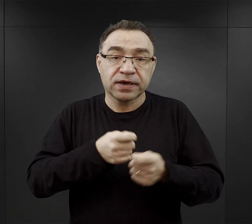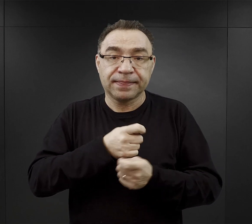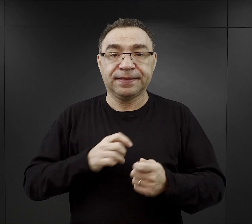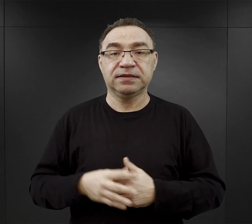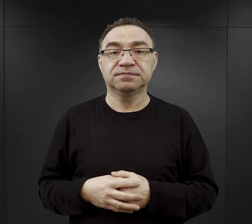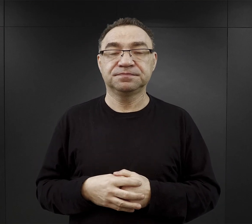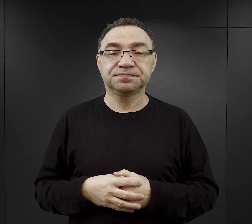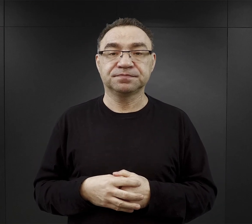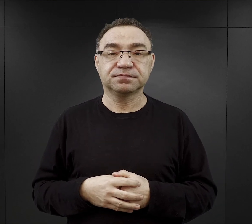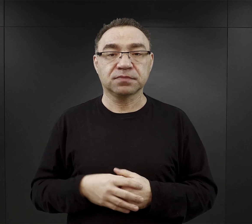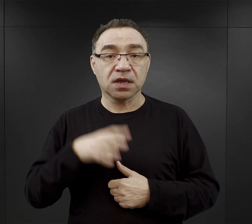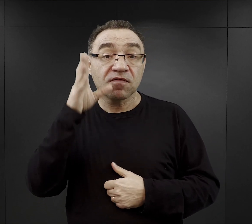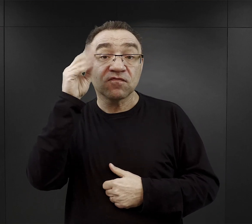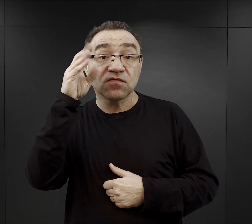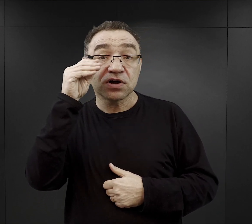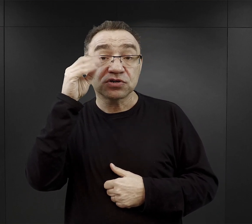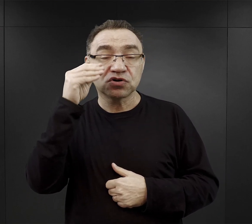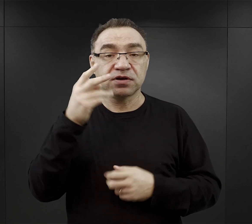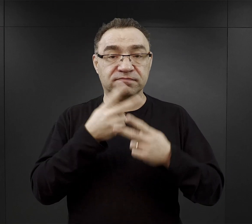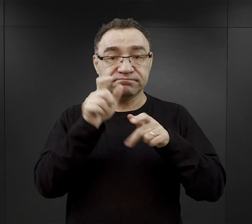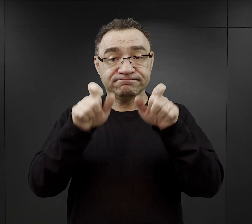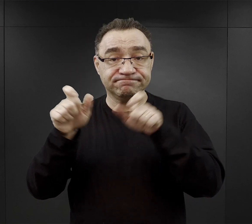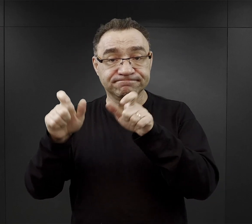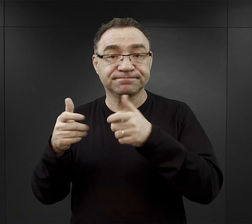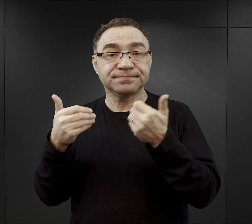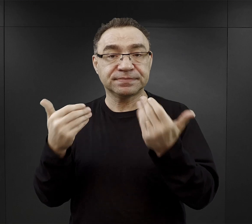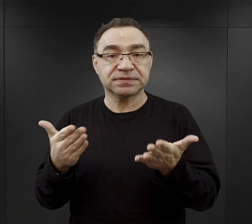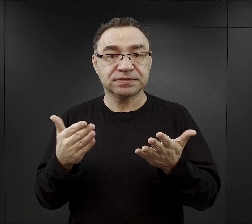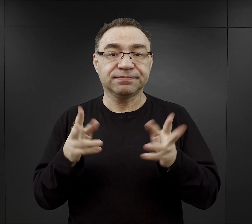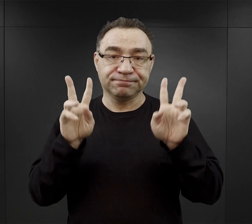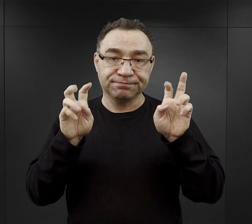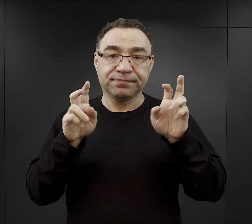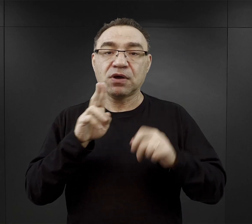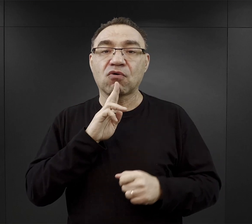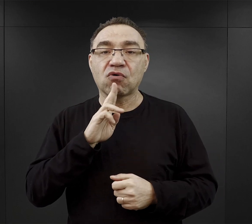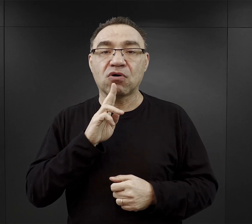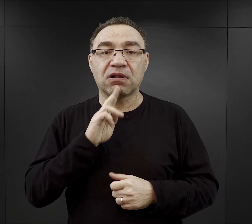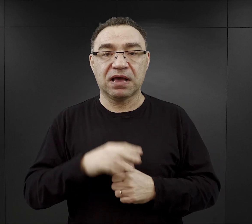Wieczorem więźniowie otrzymywali tak zwaną „kolację”, najczęściej to był chleb,